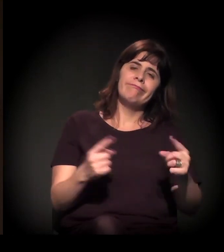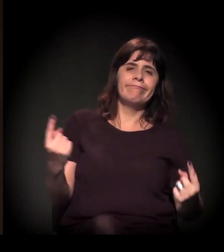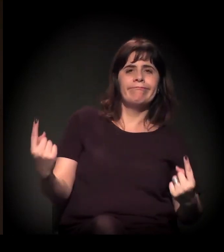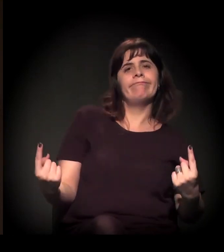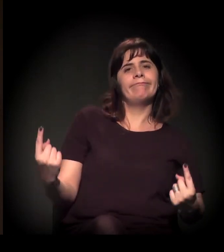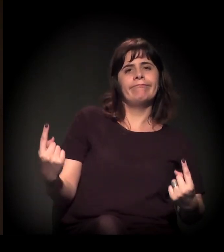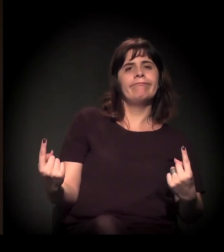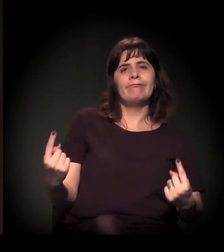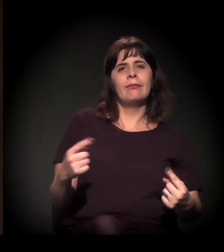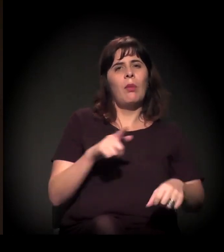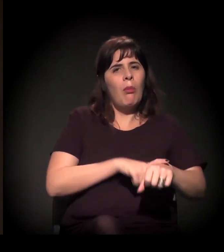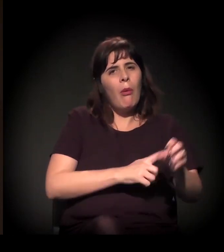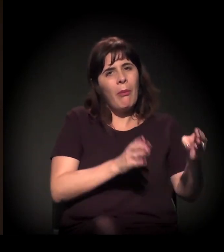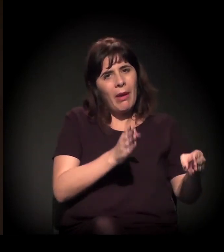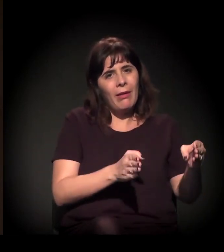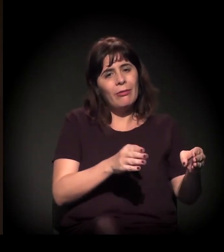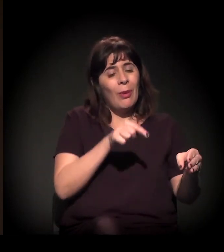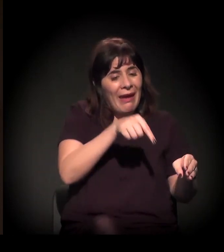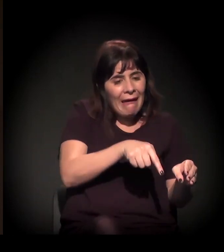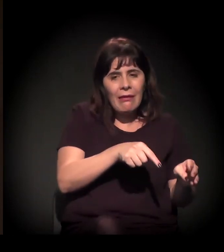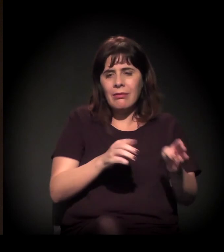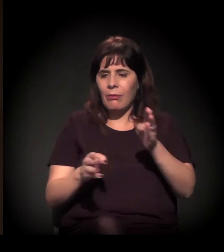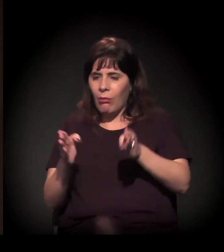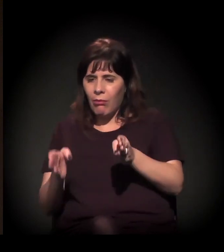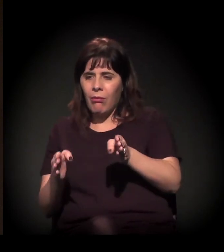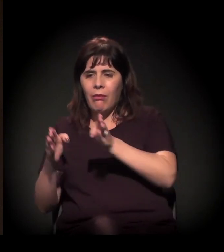Então cada momento diz o que é o seu momento.